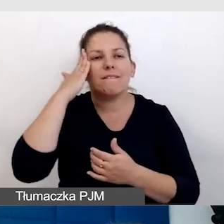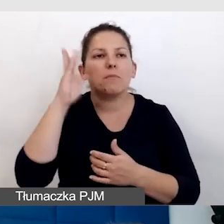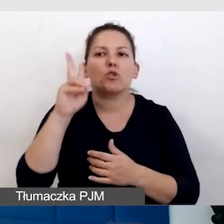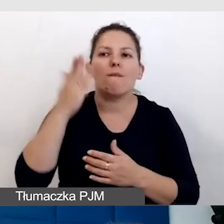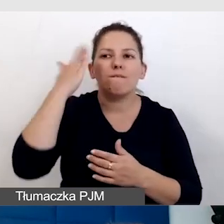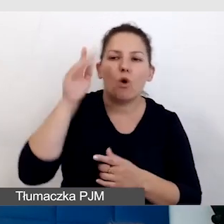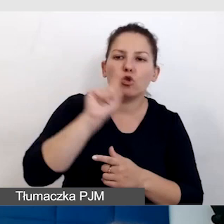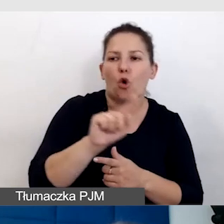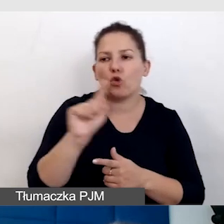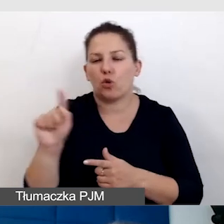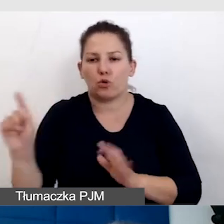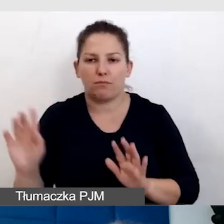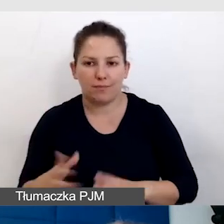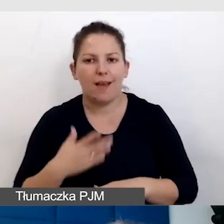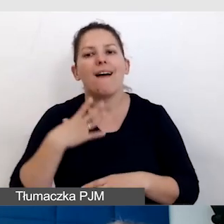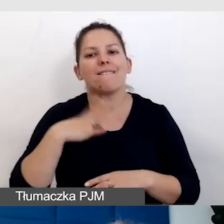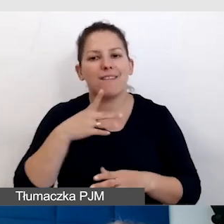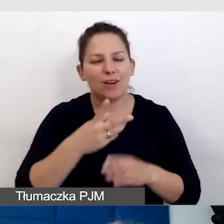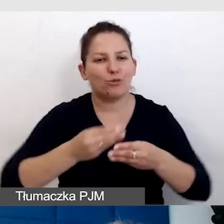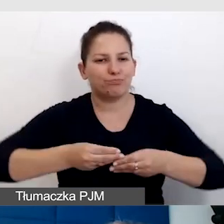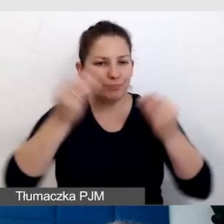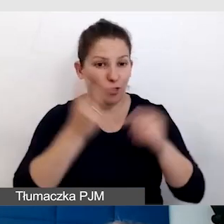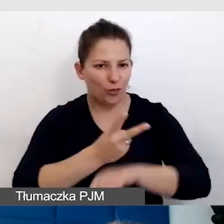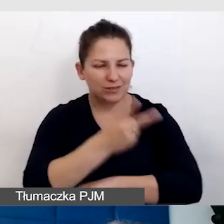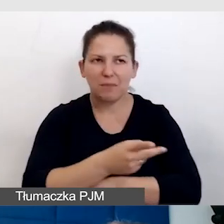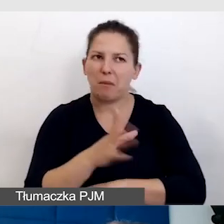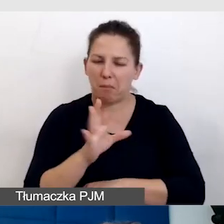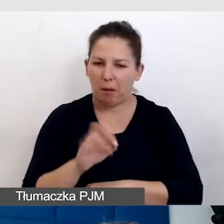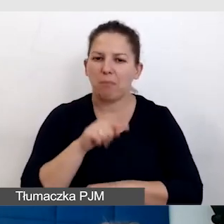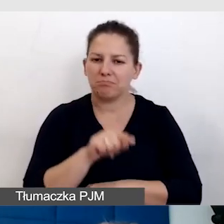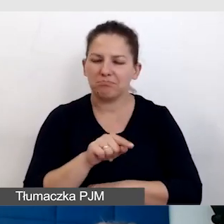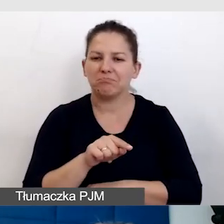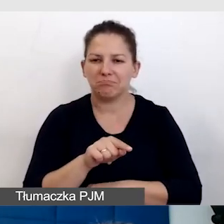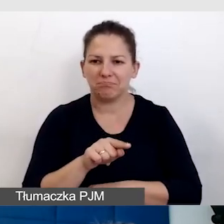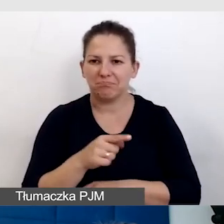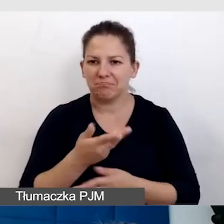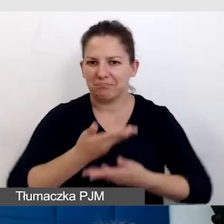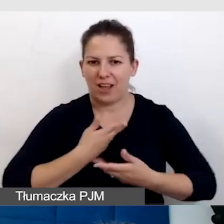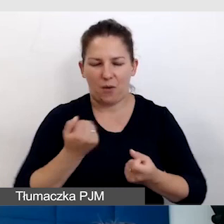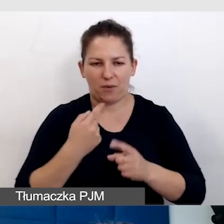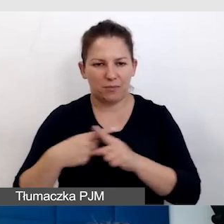Radzę się rozwijać w dostępności, bo to jest coś, co profituje.